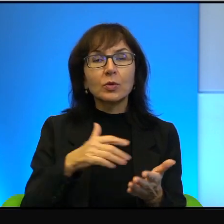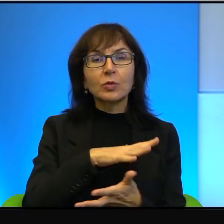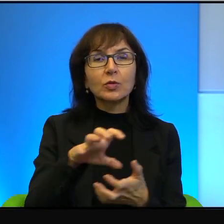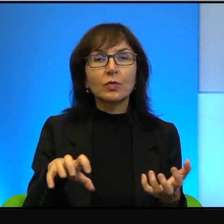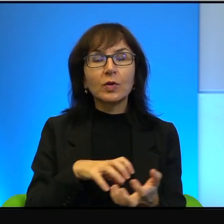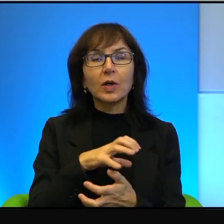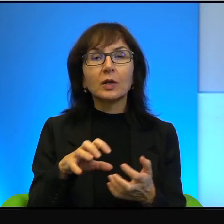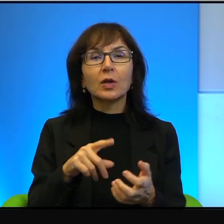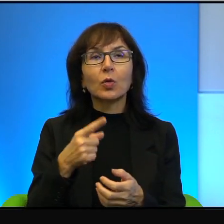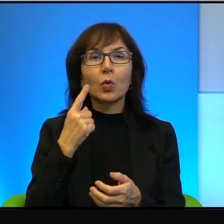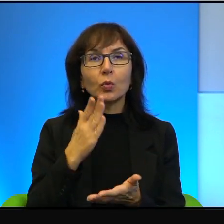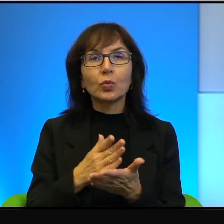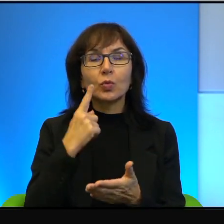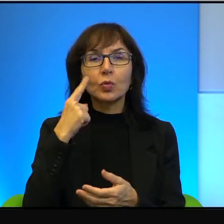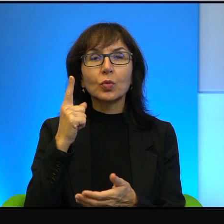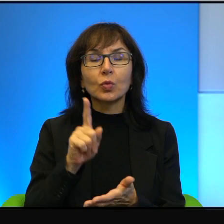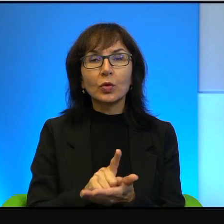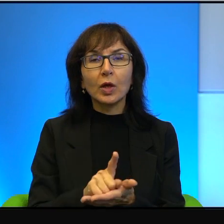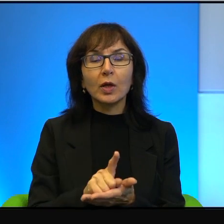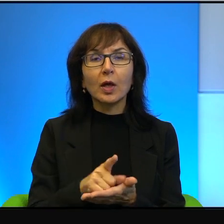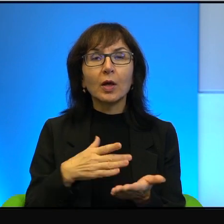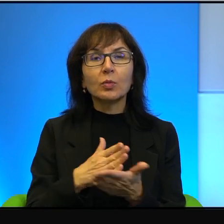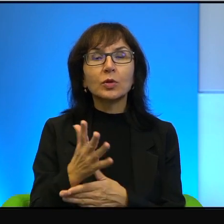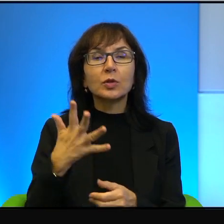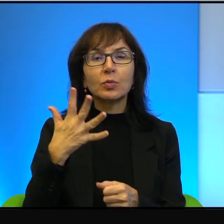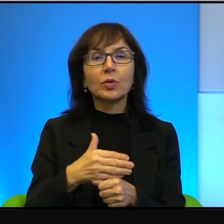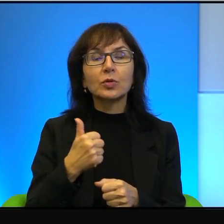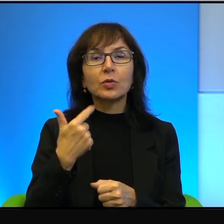To im się udaje przez pięćdziesiąt parę lat, a może nawet dłużej od początku